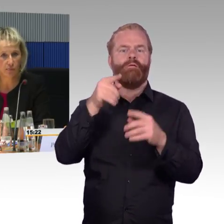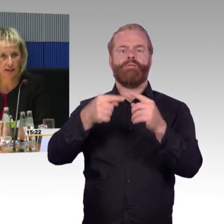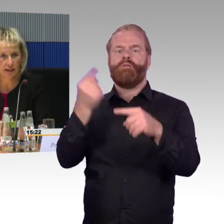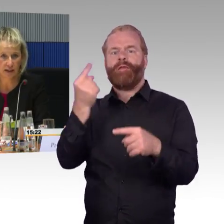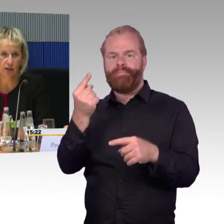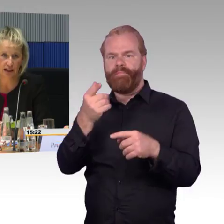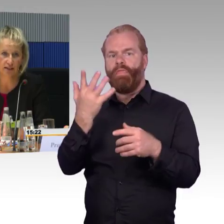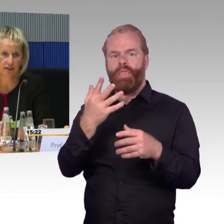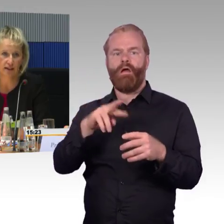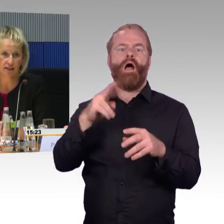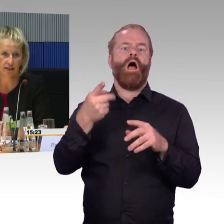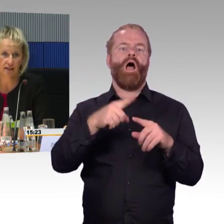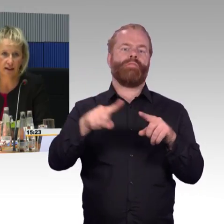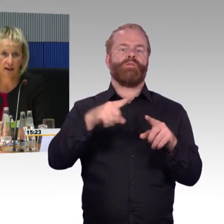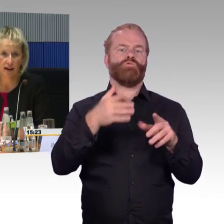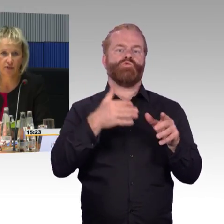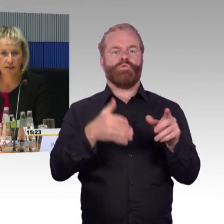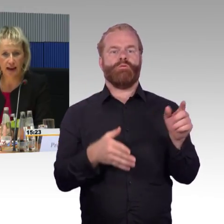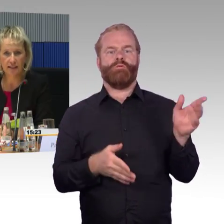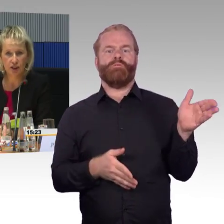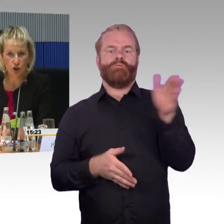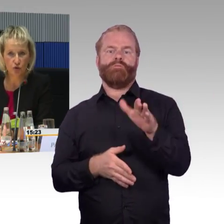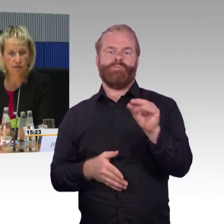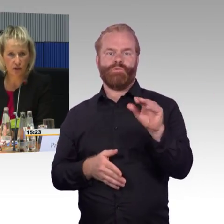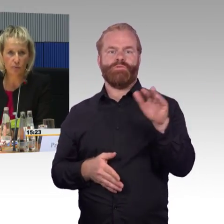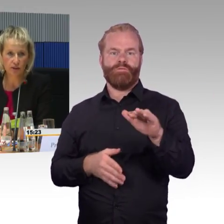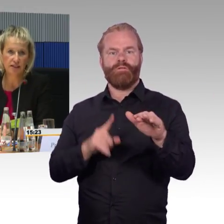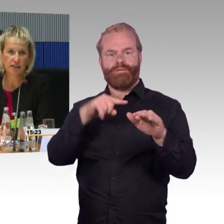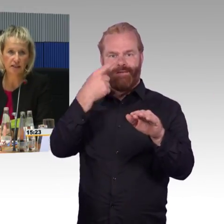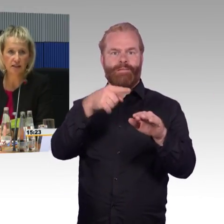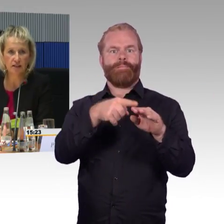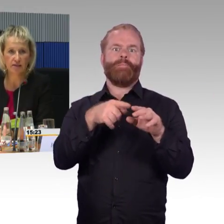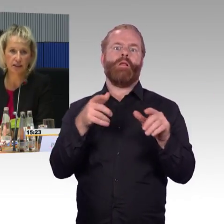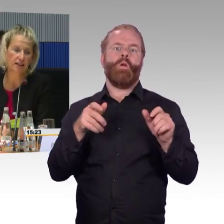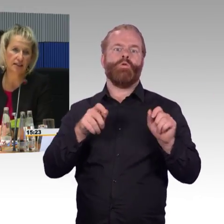So trifft es dann auch mal den ein oder anderen Reisenden. Das eine ist schon, wir kommunizieren das,